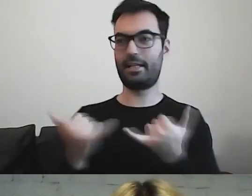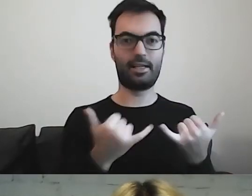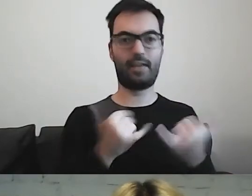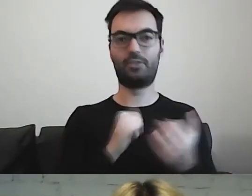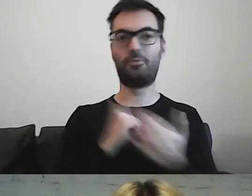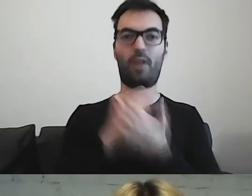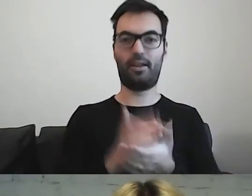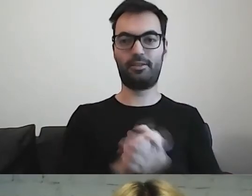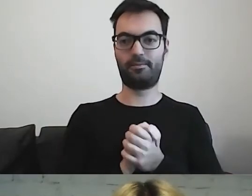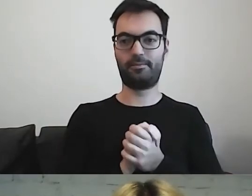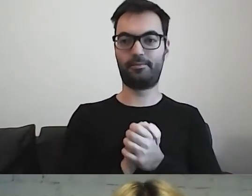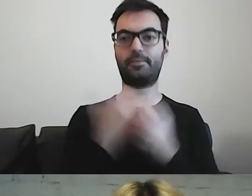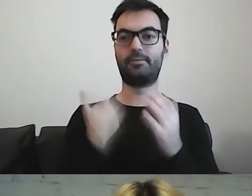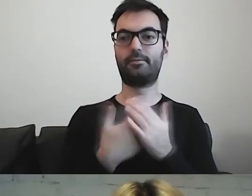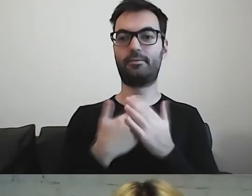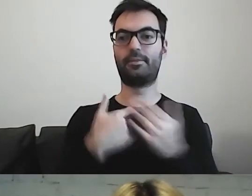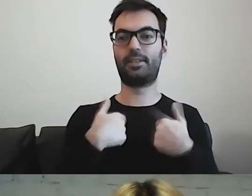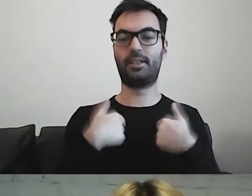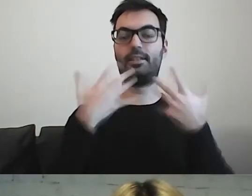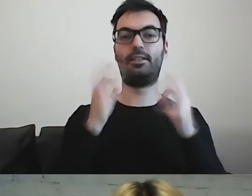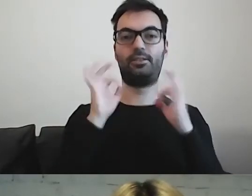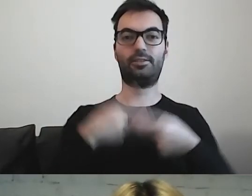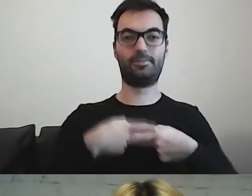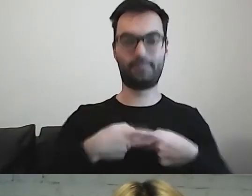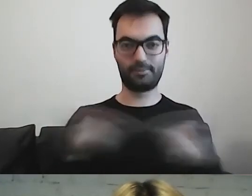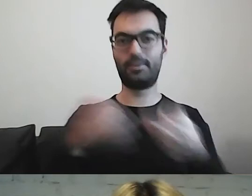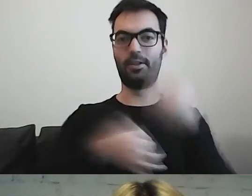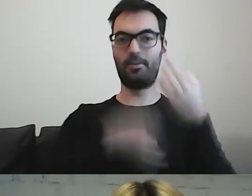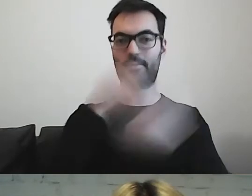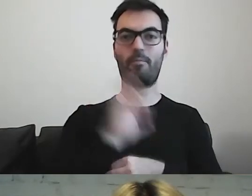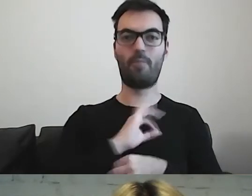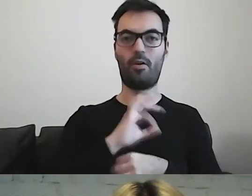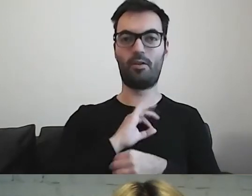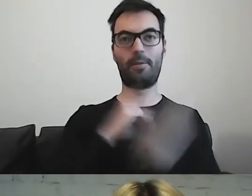Dlatego chciałabym się z państwem podzielić moimi spostrzeżeniami.